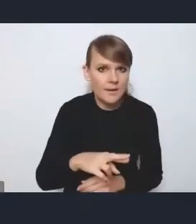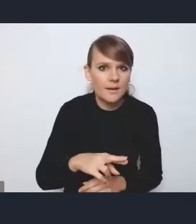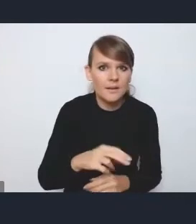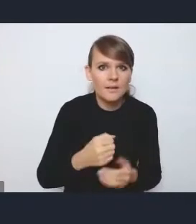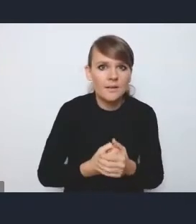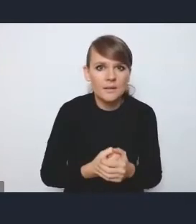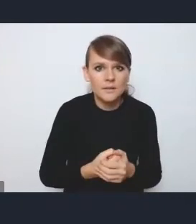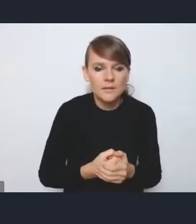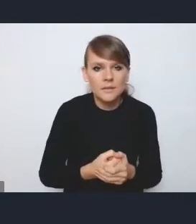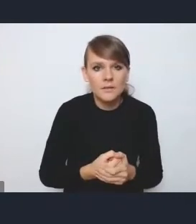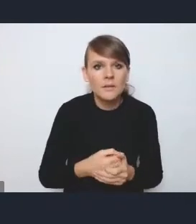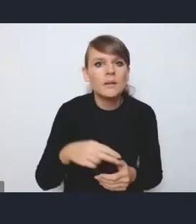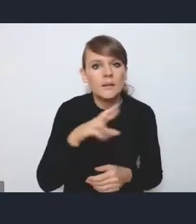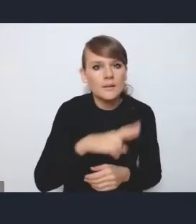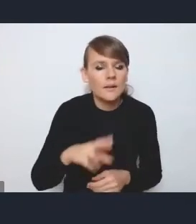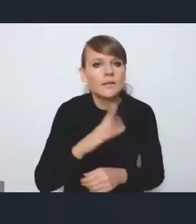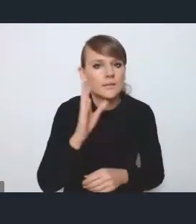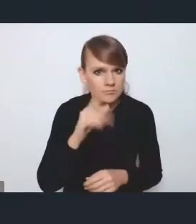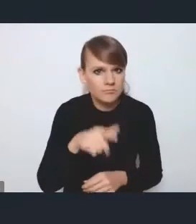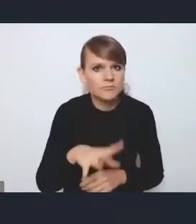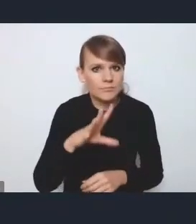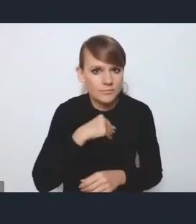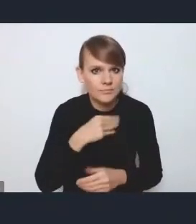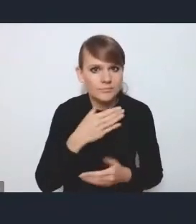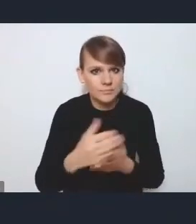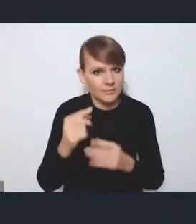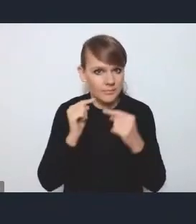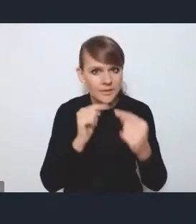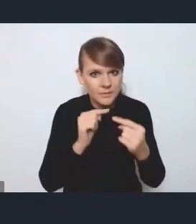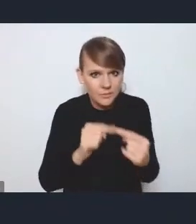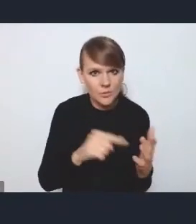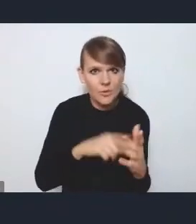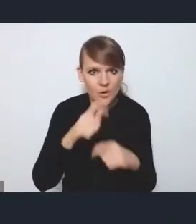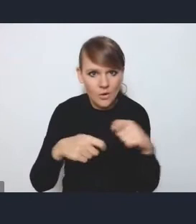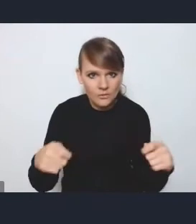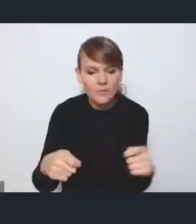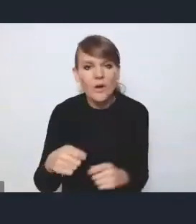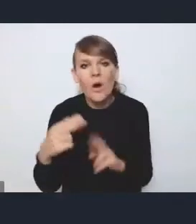kiedy tak jakby będzie możliwość przedyskutowania tych rozwiązań i omówienia harmonogramu,